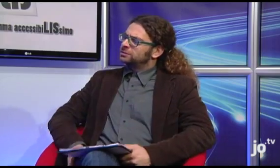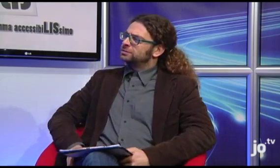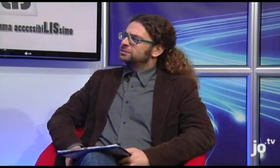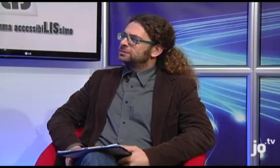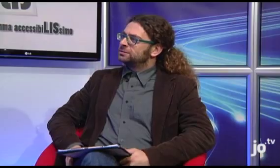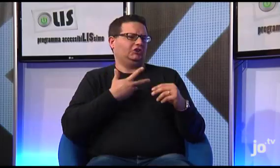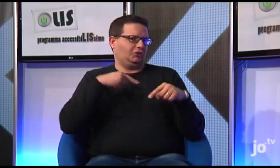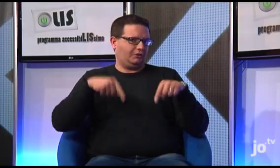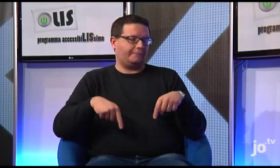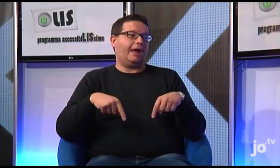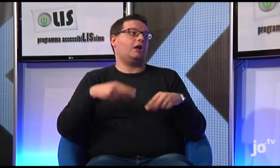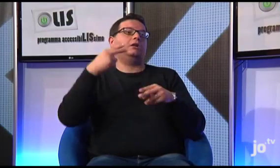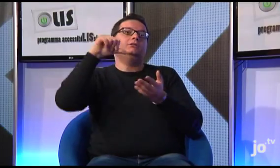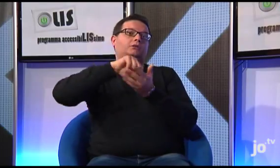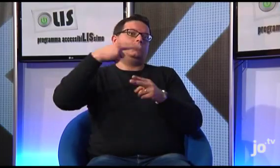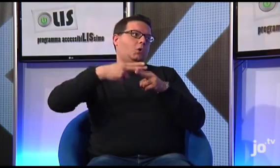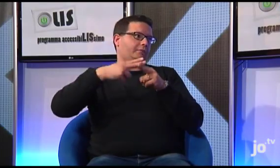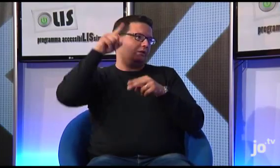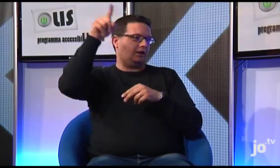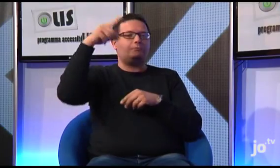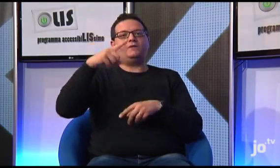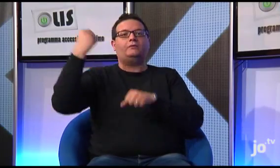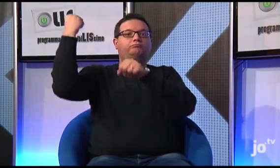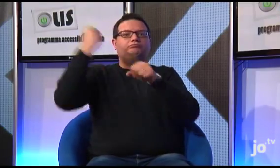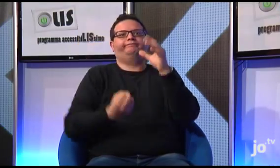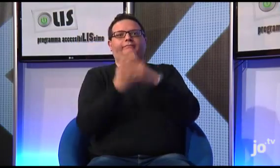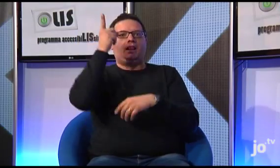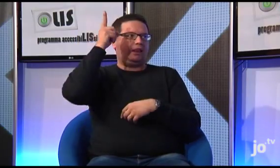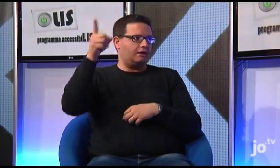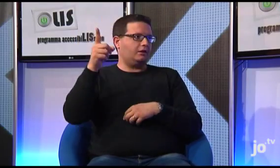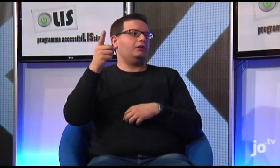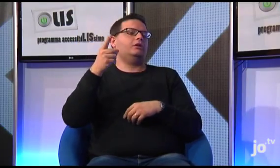Si, c'è una sede anche a Taranto, ma la sede centrale è a Roma perché proprio a Roma è stato creato questo gruppo